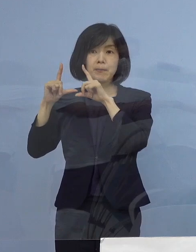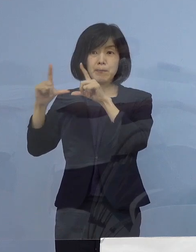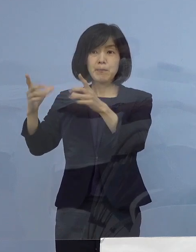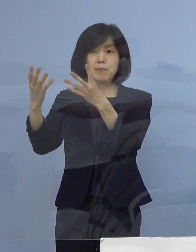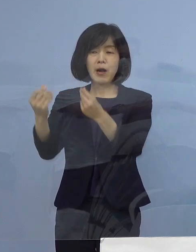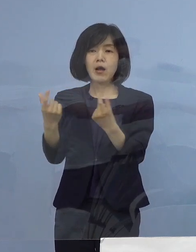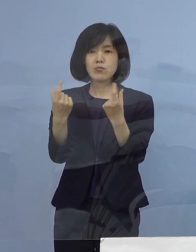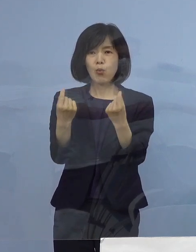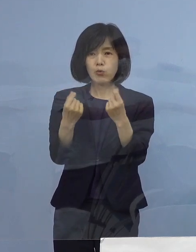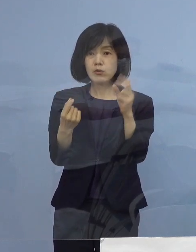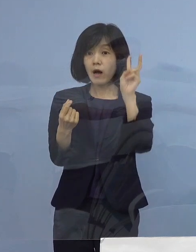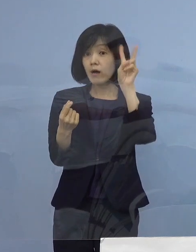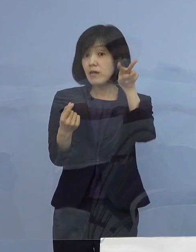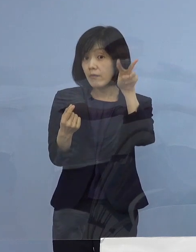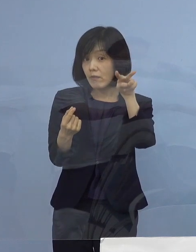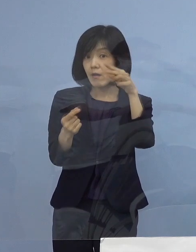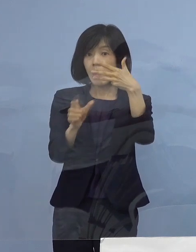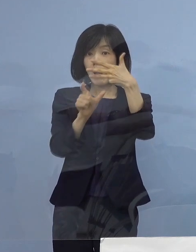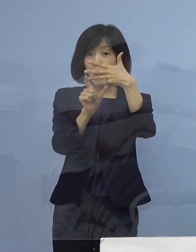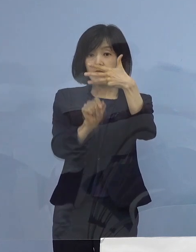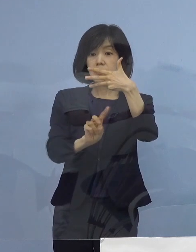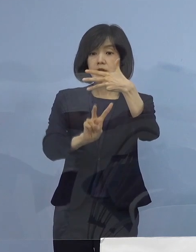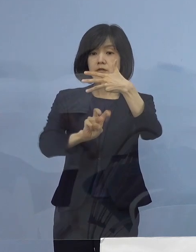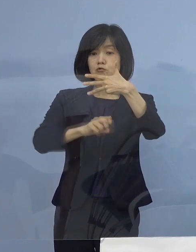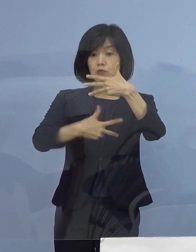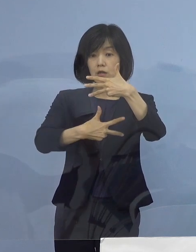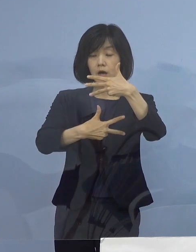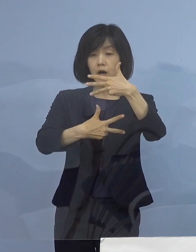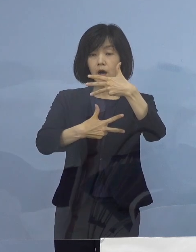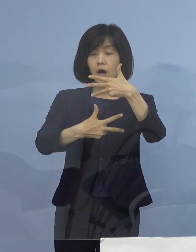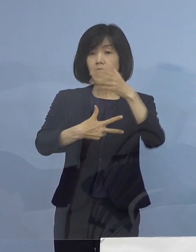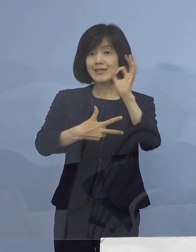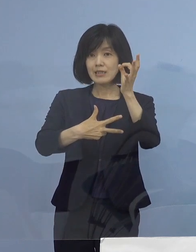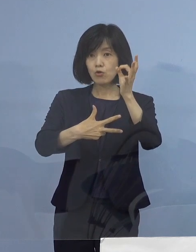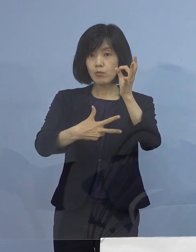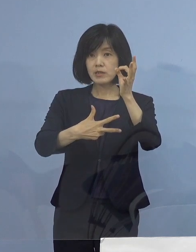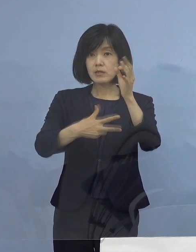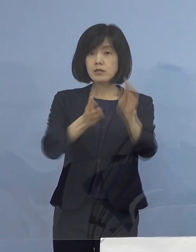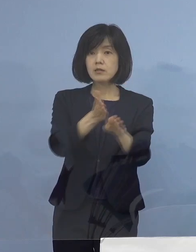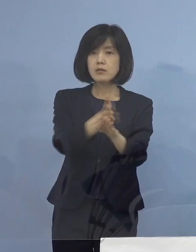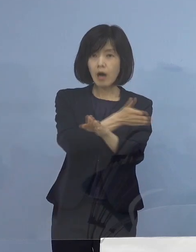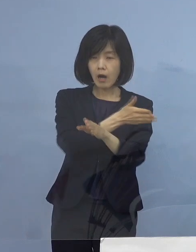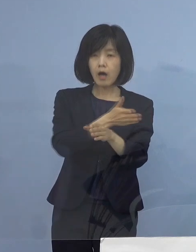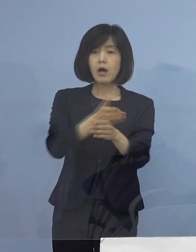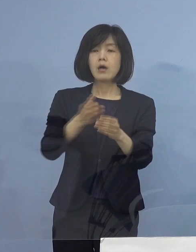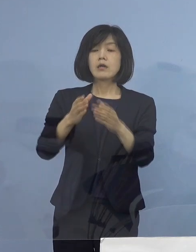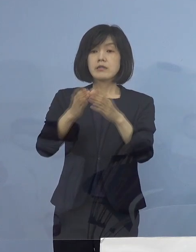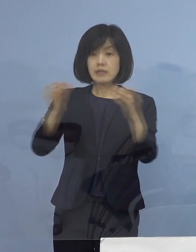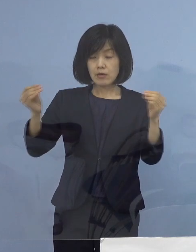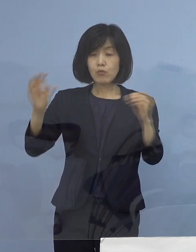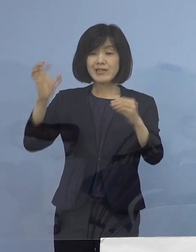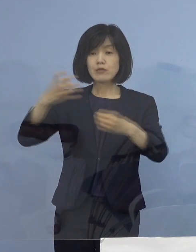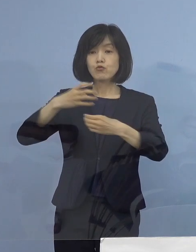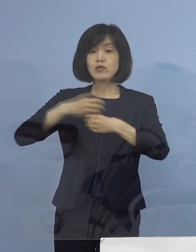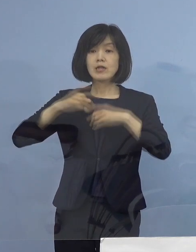明後日8月27日金曜日から 全国で「緊急事態宣言」こうしたもの